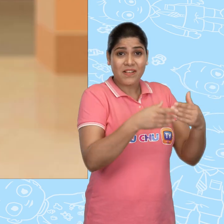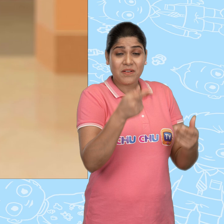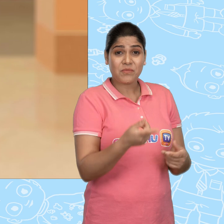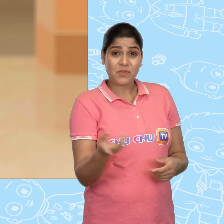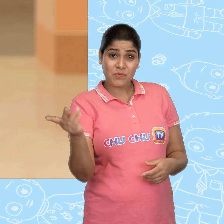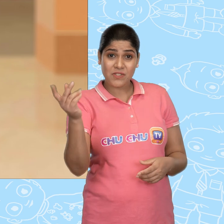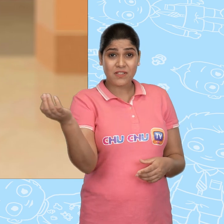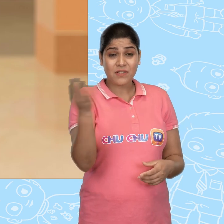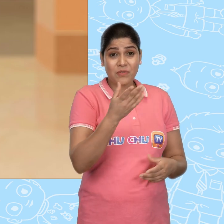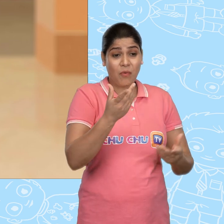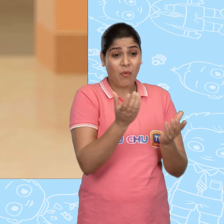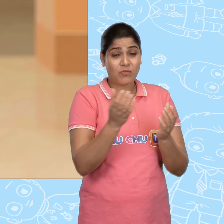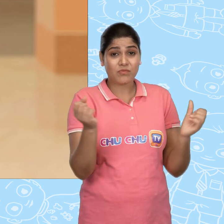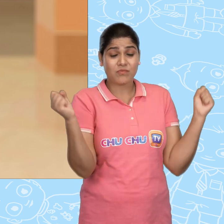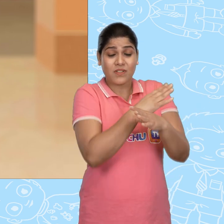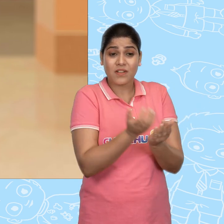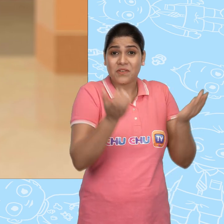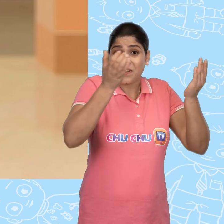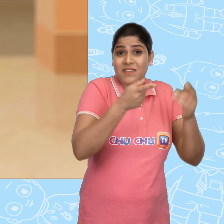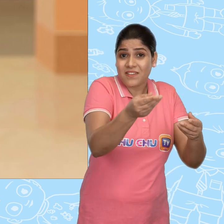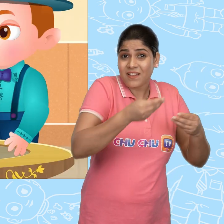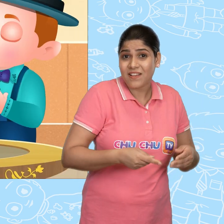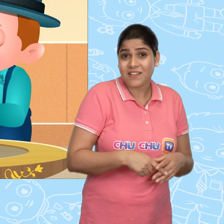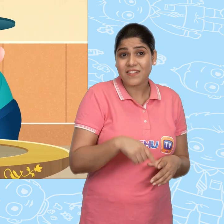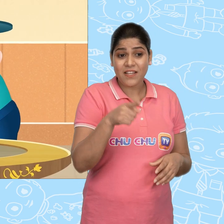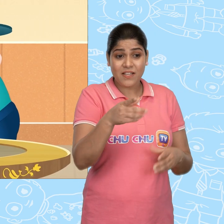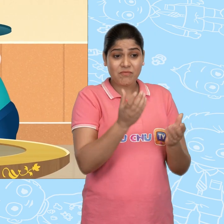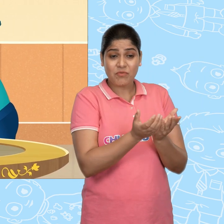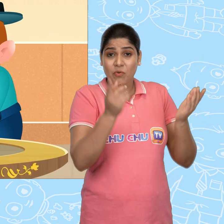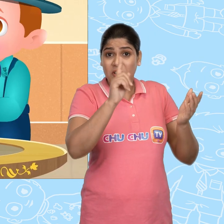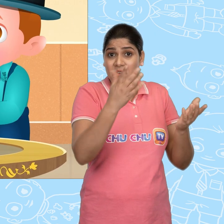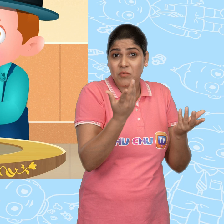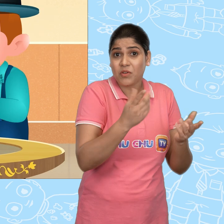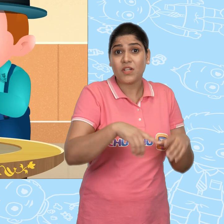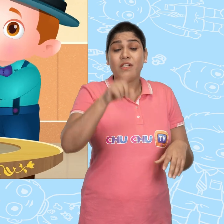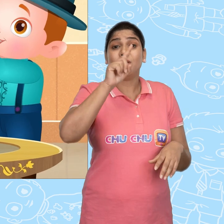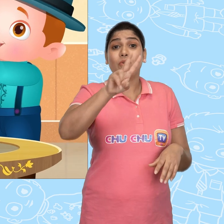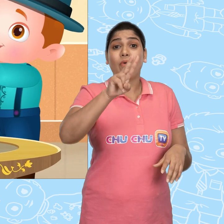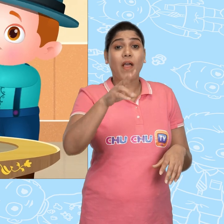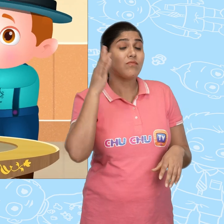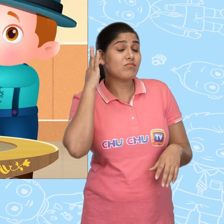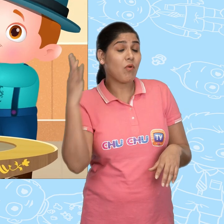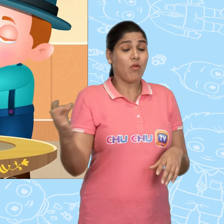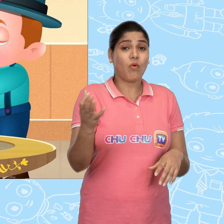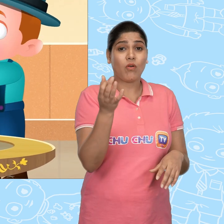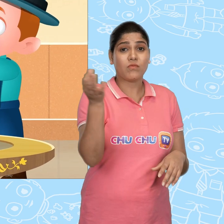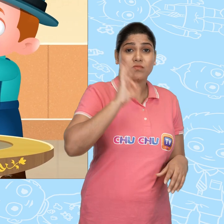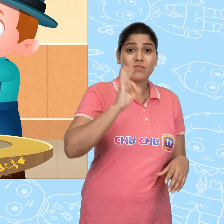उसने मुझे एक और चमत्कारी कटोरा दिया. ये कटोरा एक की बजाये एक दर्जन सोने के सिक्के देता है